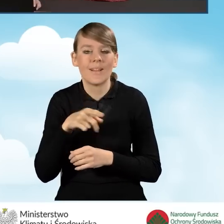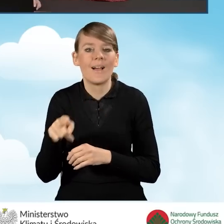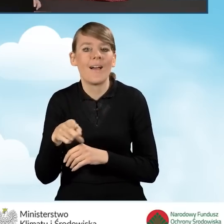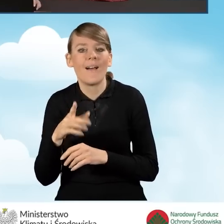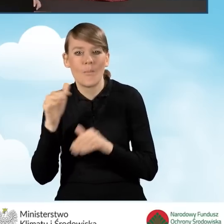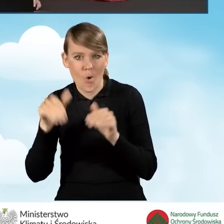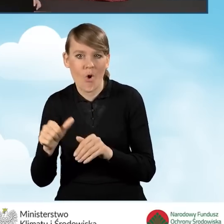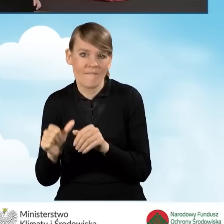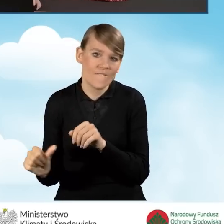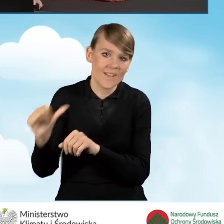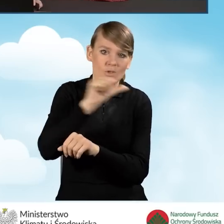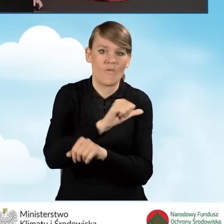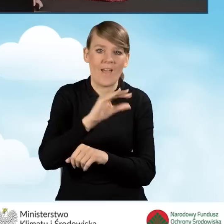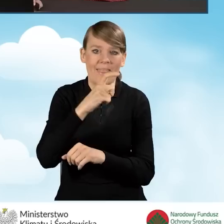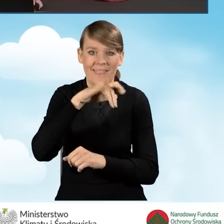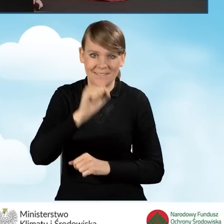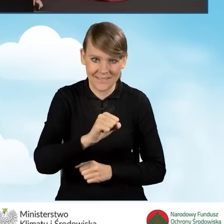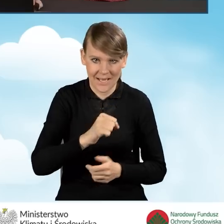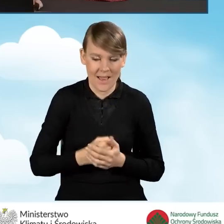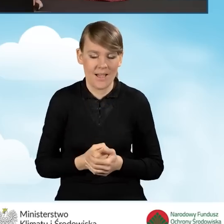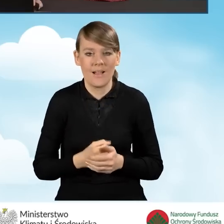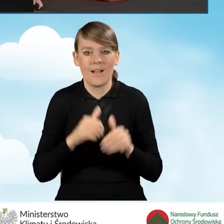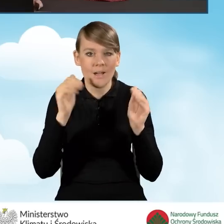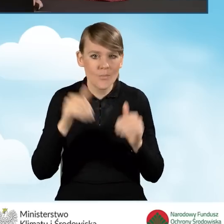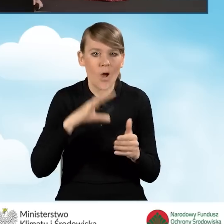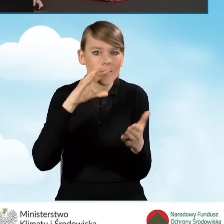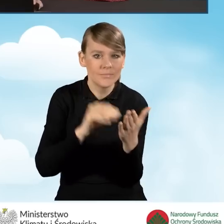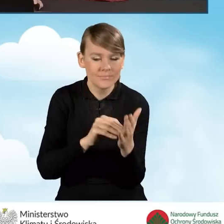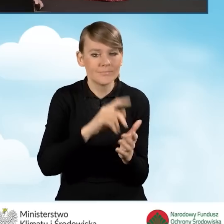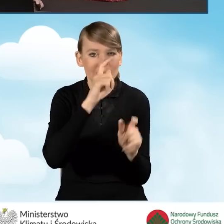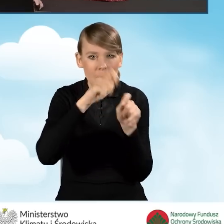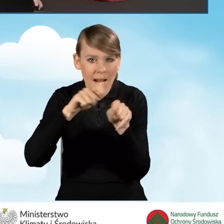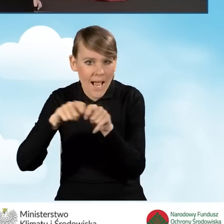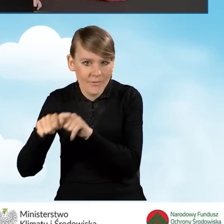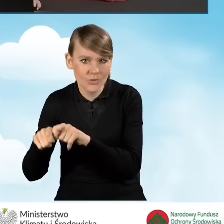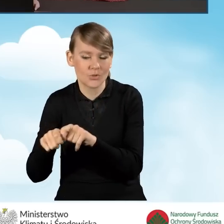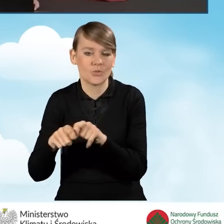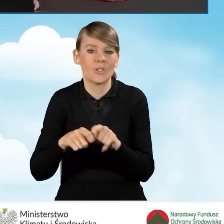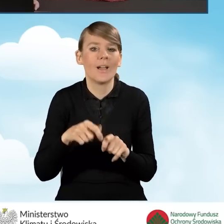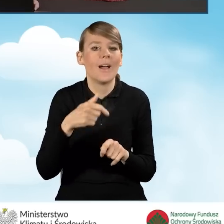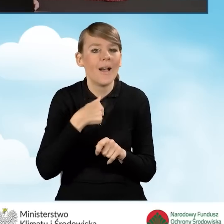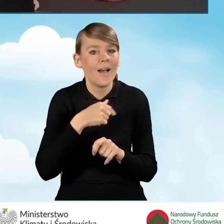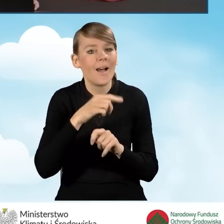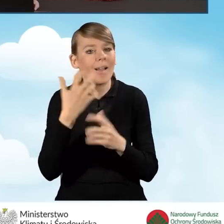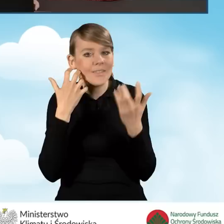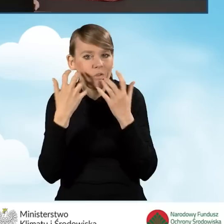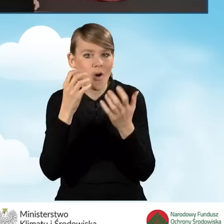W tej sytuacji możemy przejrzeć ponownie nasz wniosek w celu weryfikacji, czy nasze wszystkie wprowadzone przez nas dane